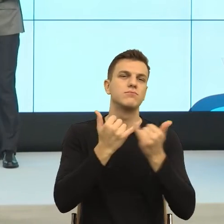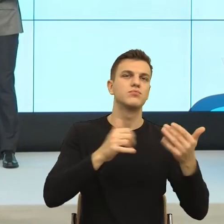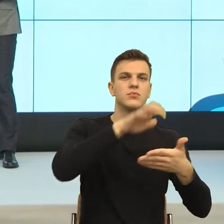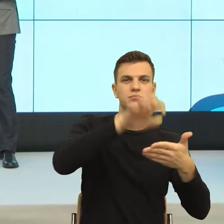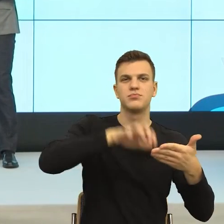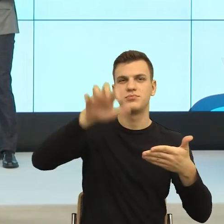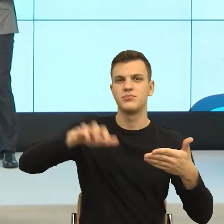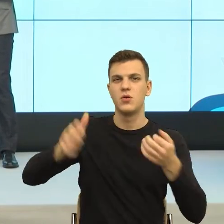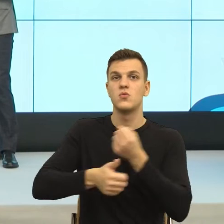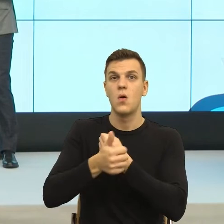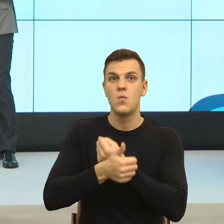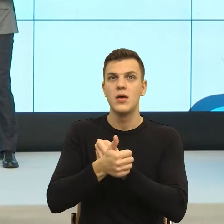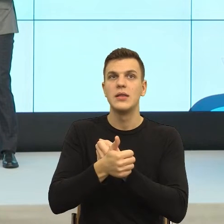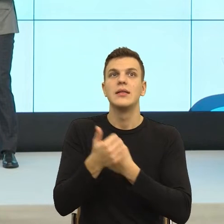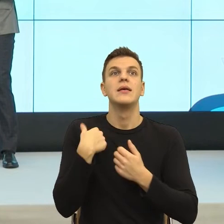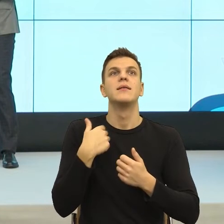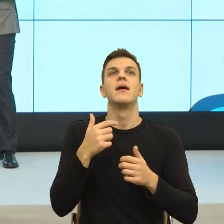Ale ja bym powiedziała, w którym momencie konstruując